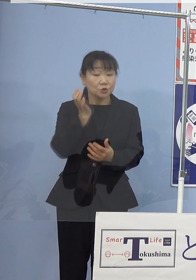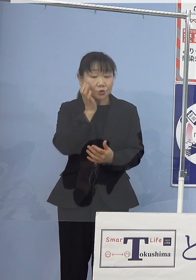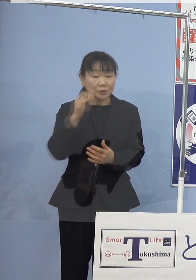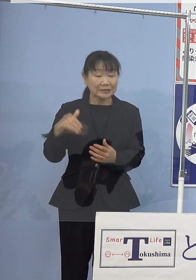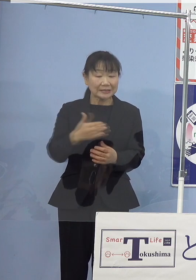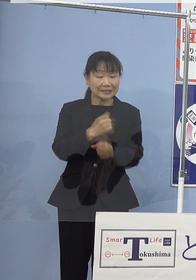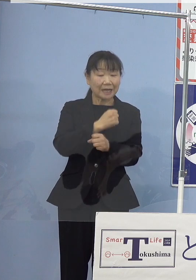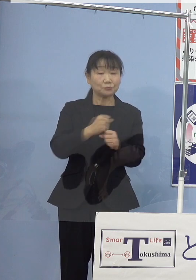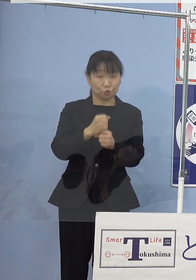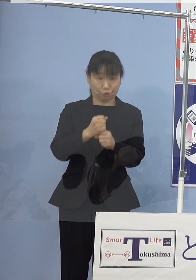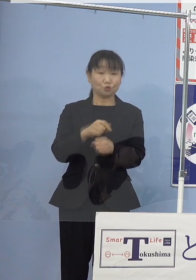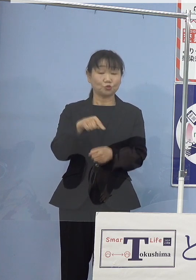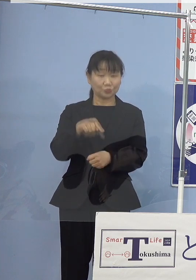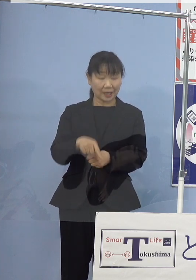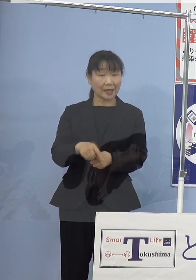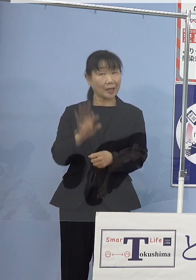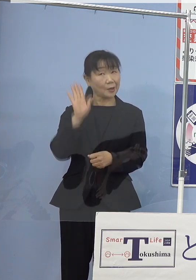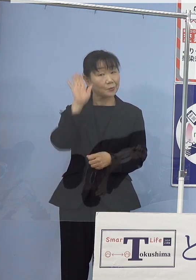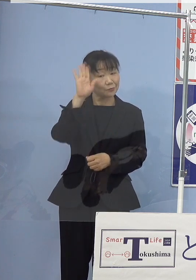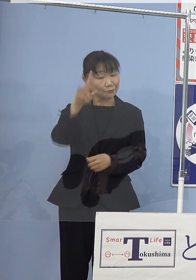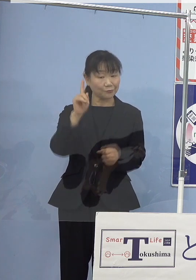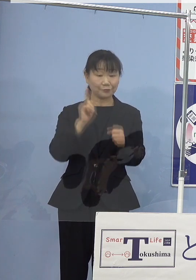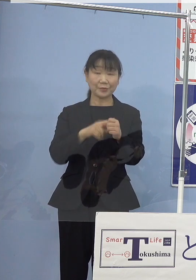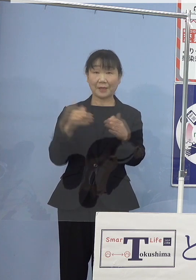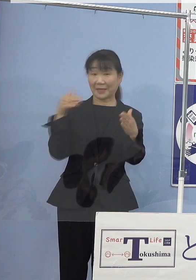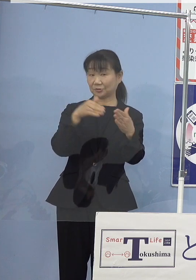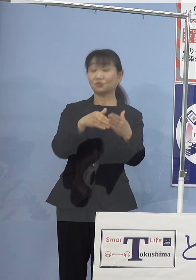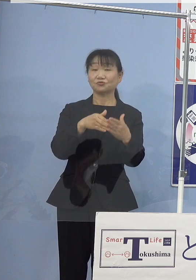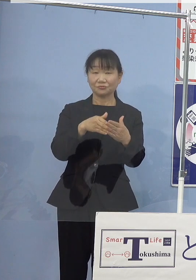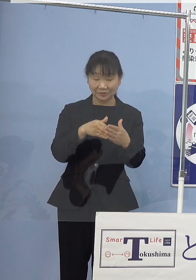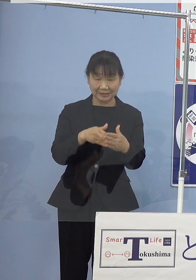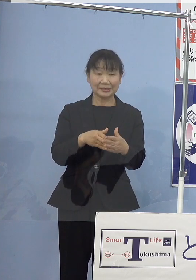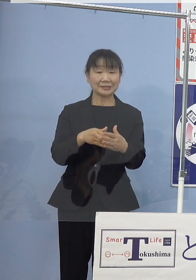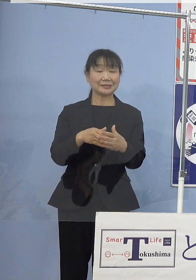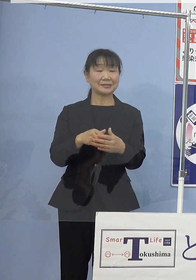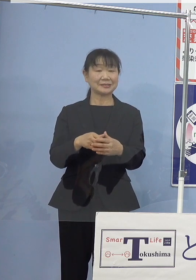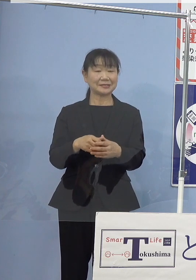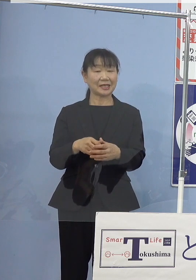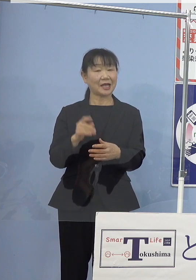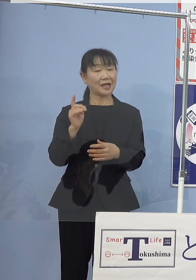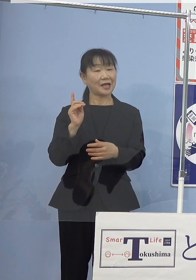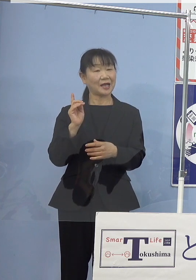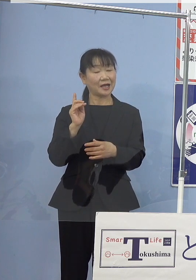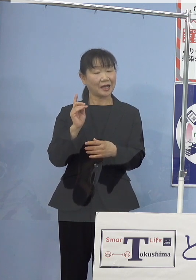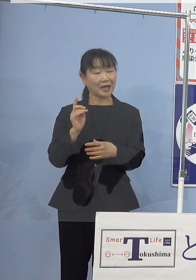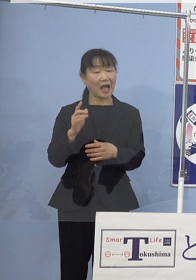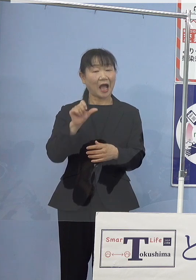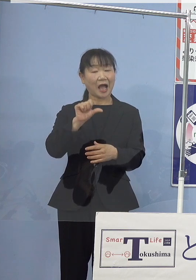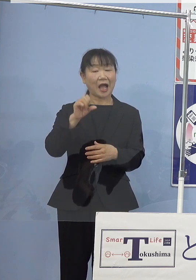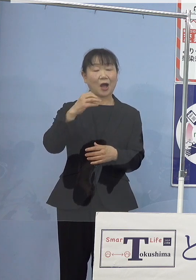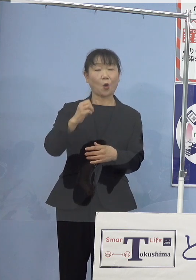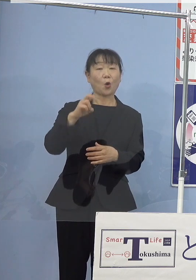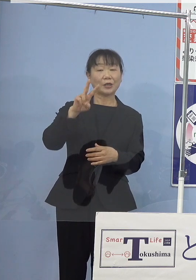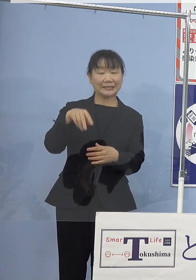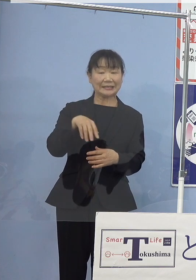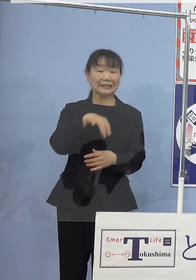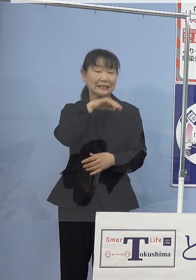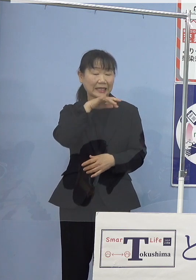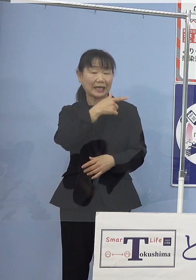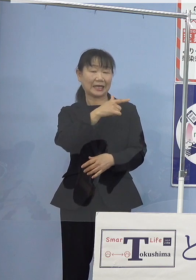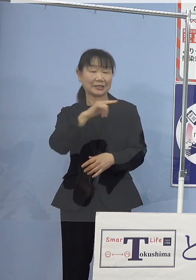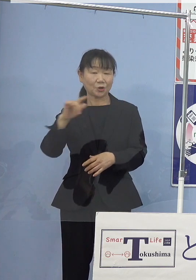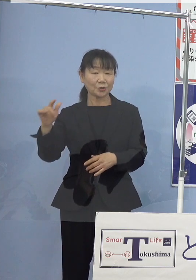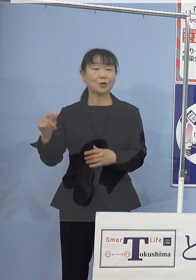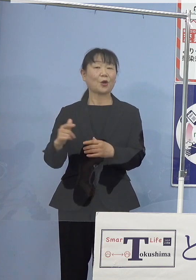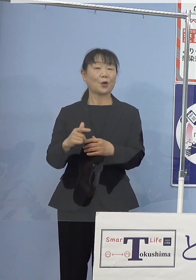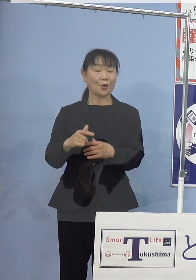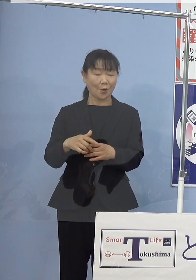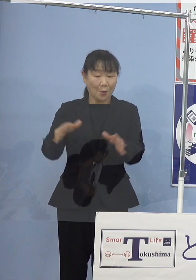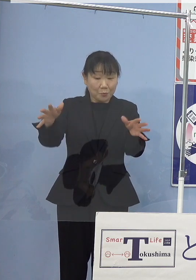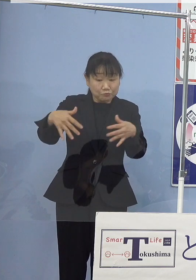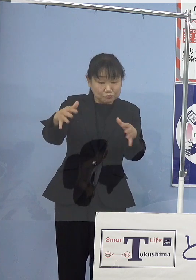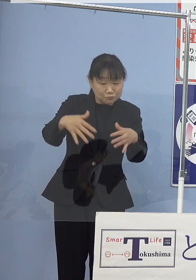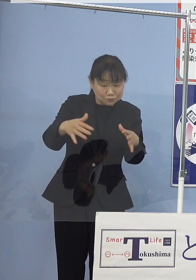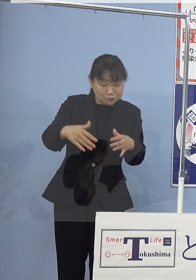これから年末に向けましてはアシアカエビ あるいはアオリイカなどの漁獲が本格化して参りますが